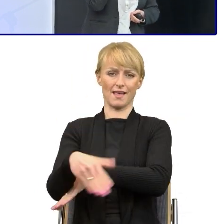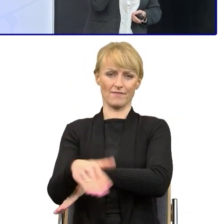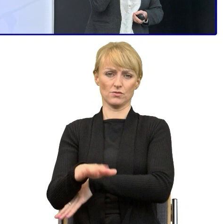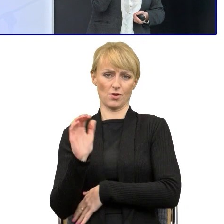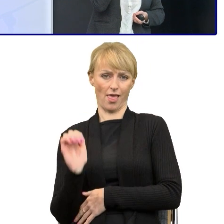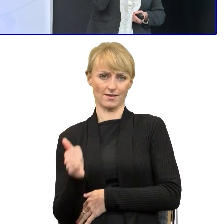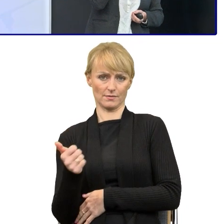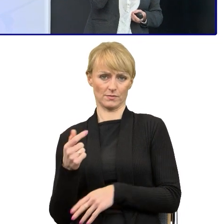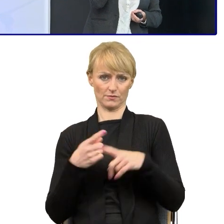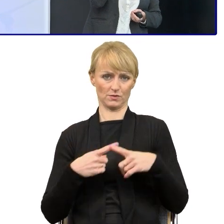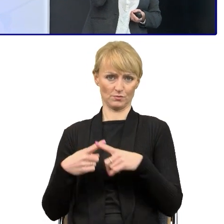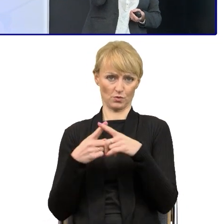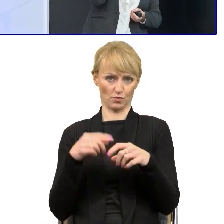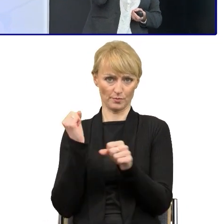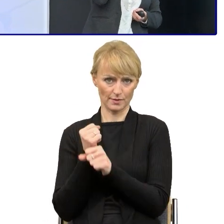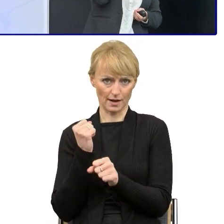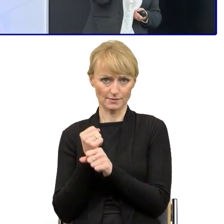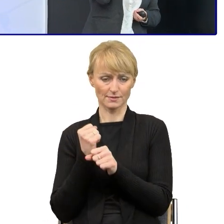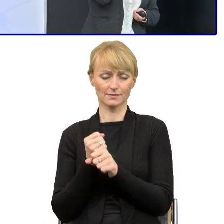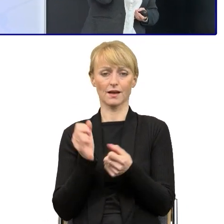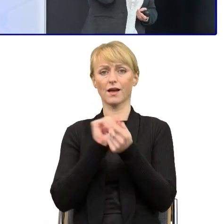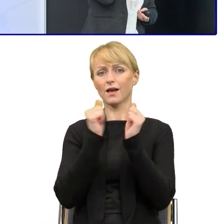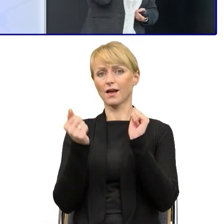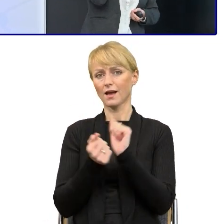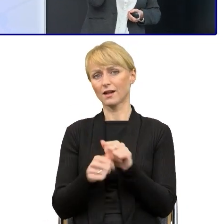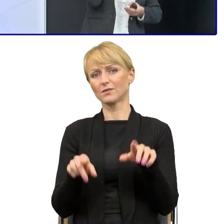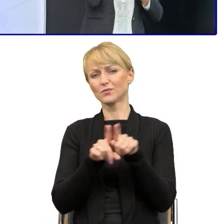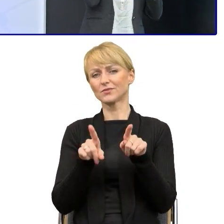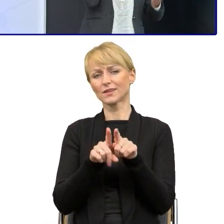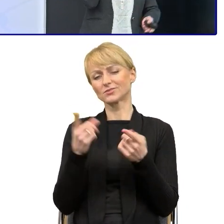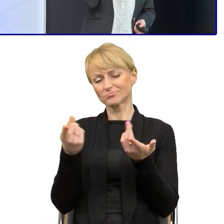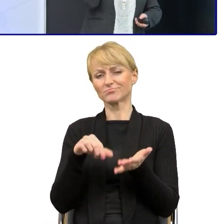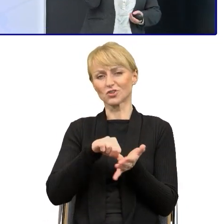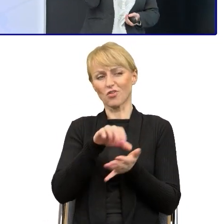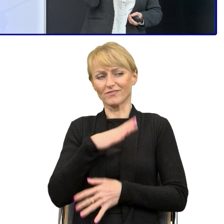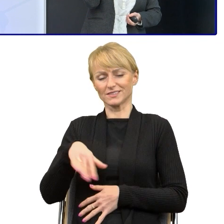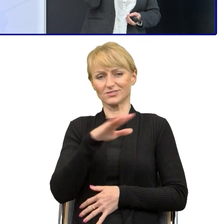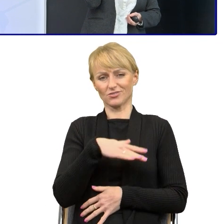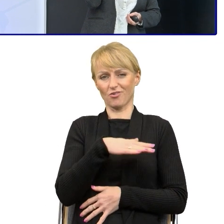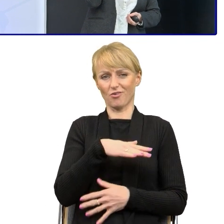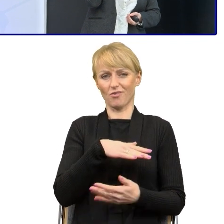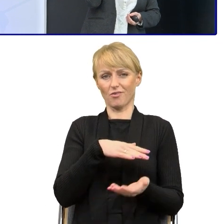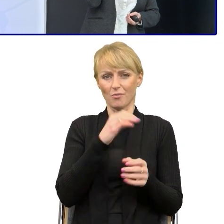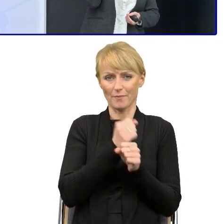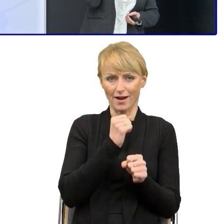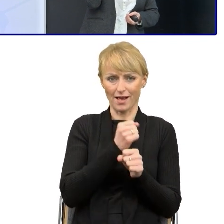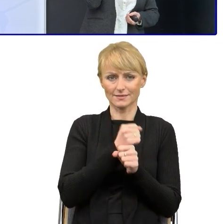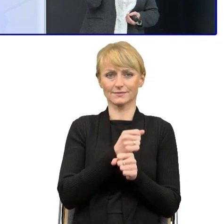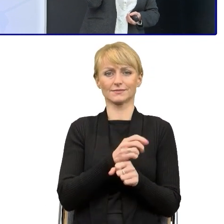albo znaleźć w swoim środowisku pracy pasjonatów języka polskiego. Ja z wykształcenia jestem filologiem polskim.